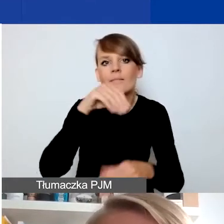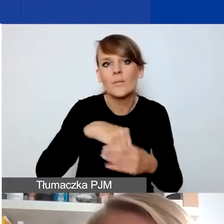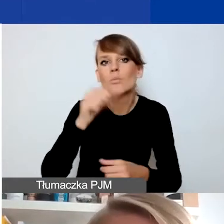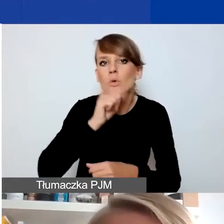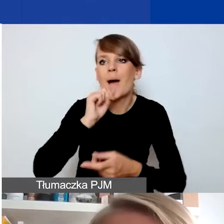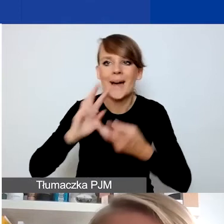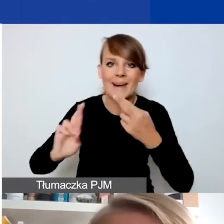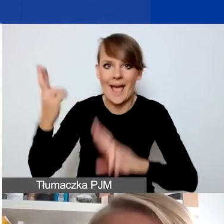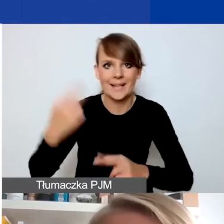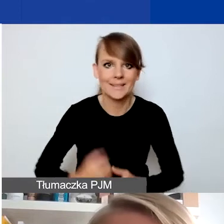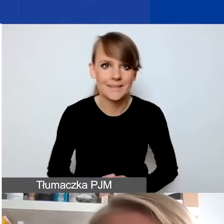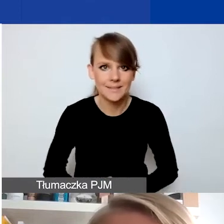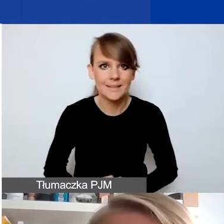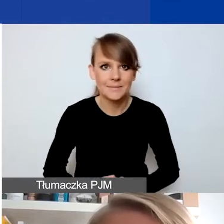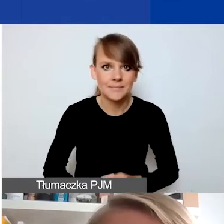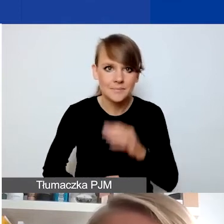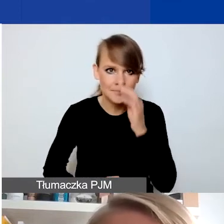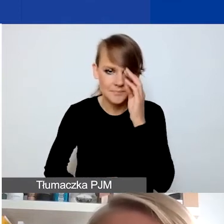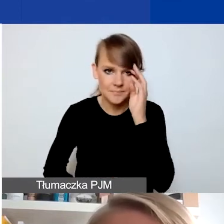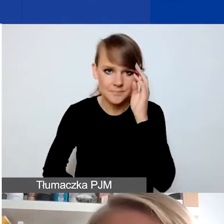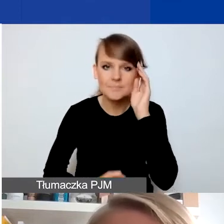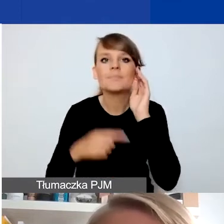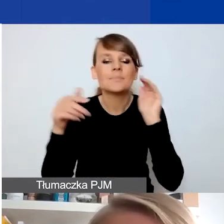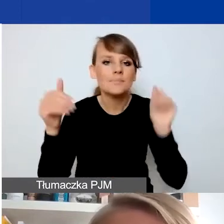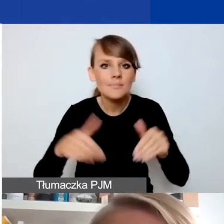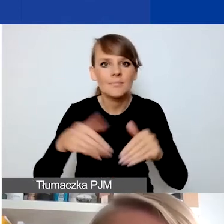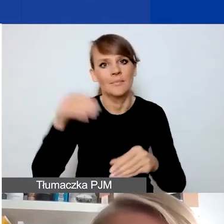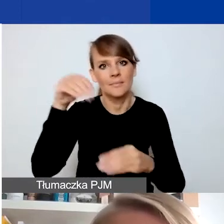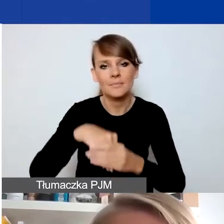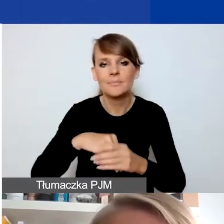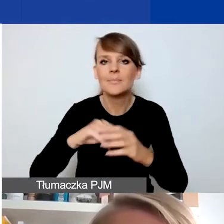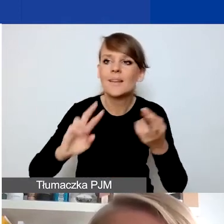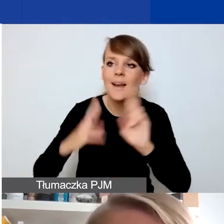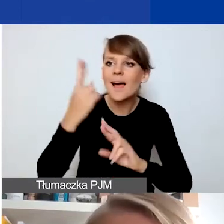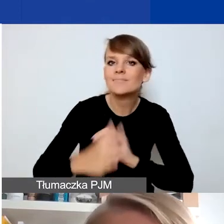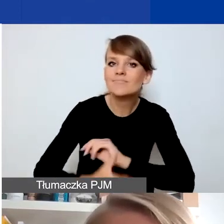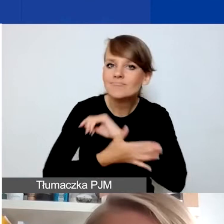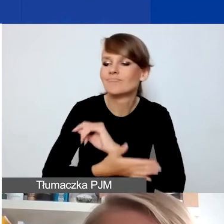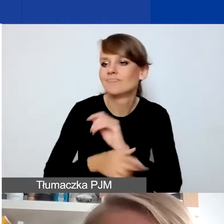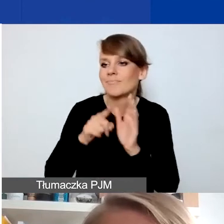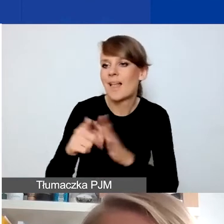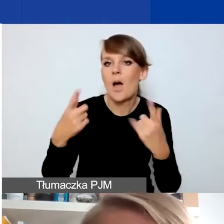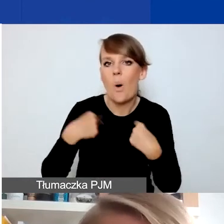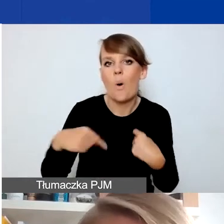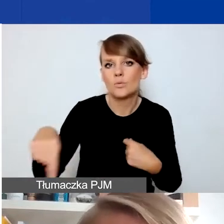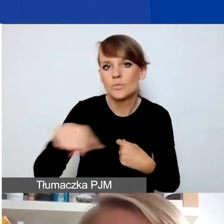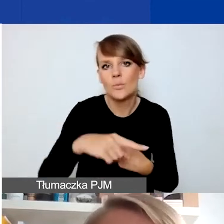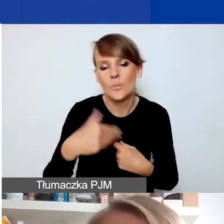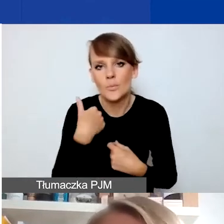To może tak naprawdę dotyczyć zarówno reakcji wsparcia dla osób, które takich sytuacji doświadczyły,